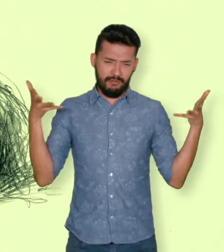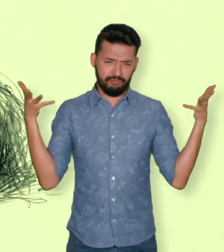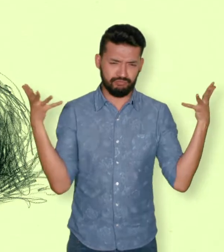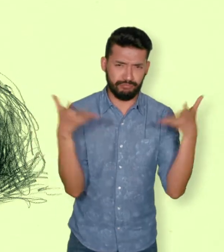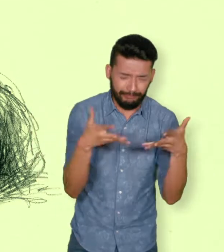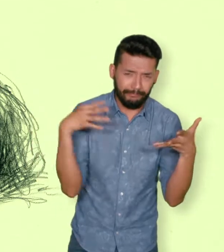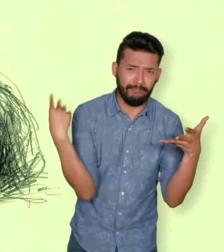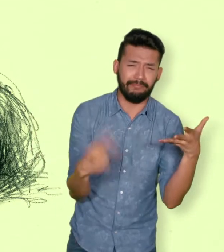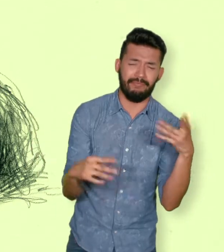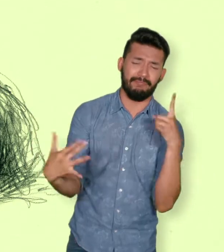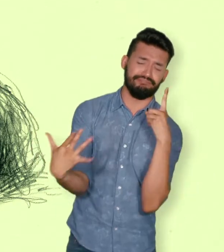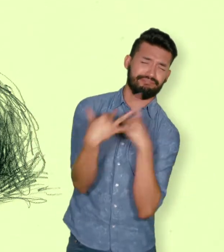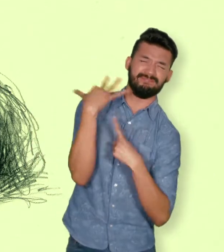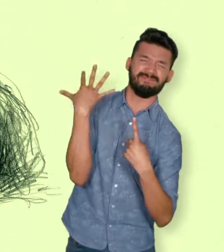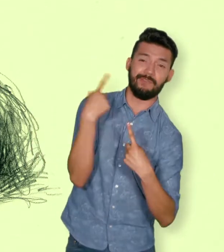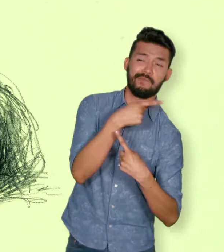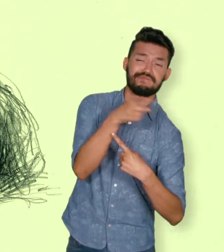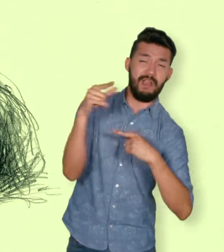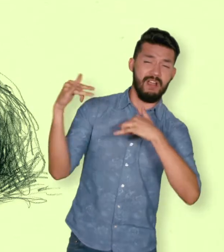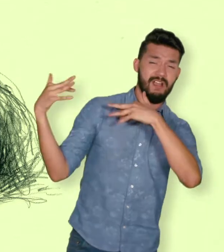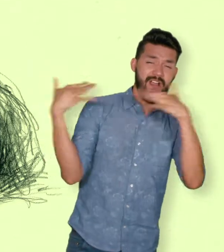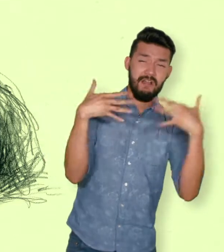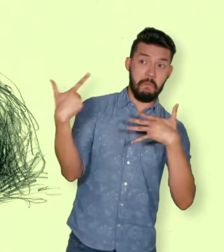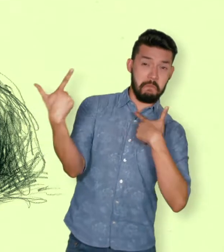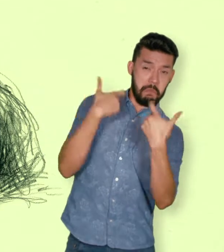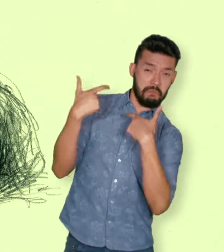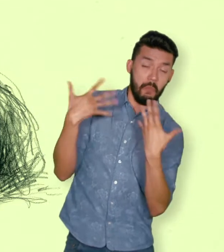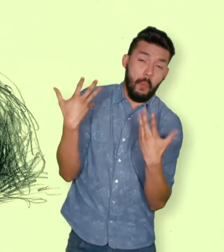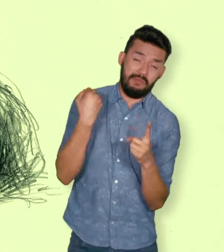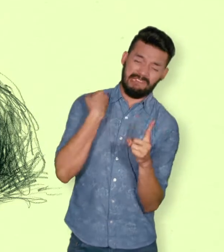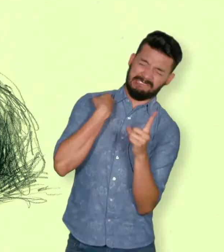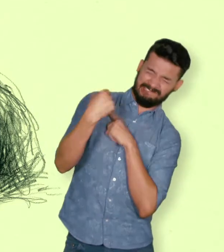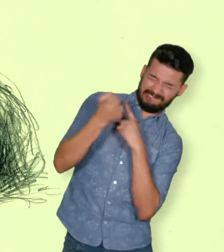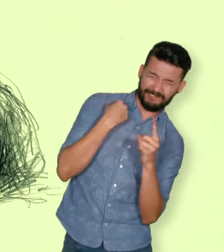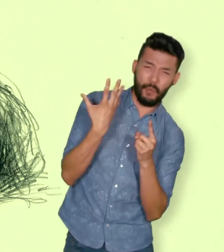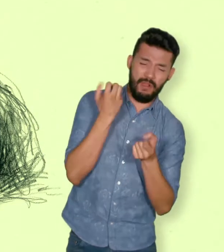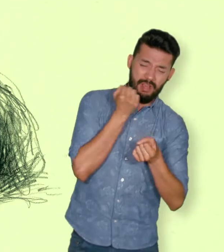para asistir a la víctima en peligro o para prevenir la victimización”.